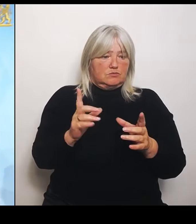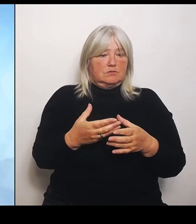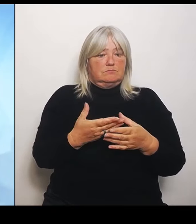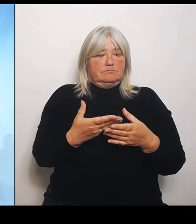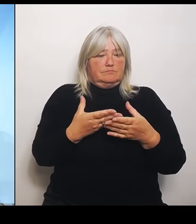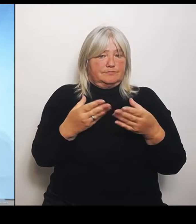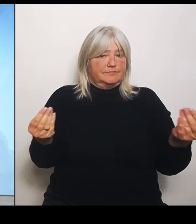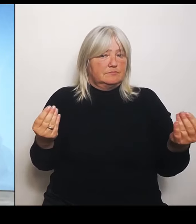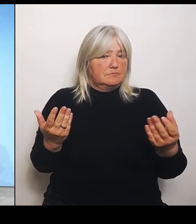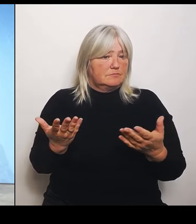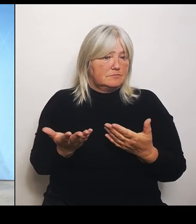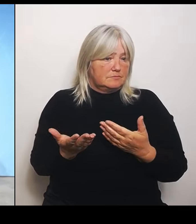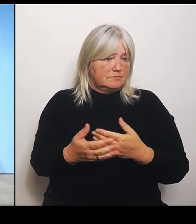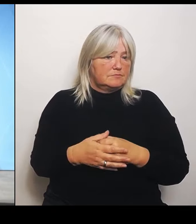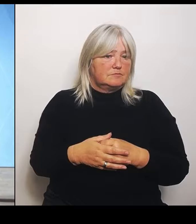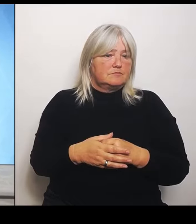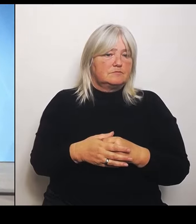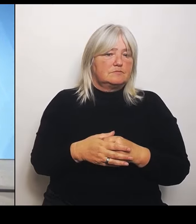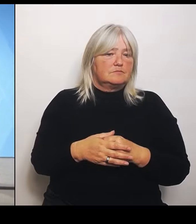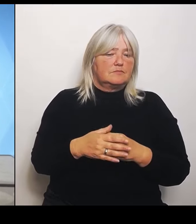Dann herzlichen Dank und damit schließe ich die Pressekonferenz.